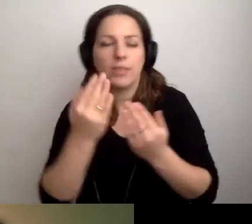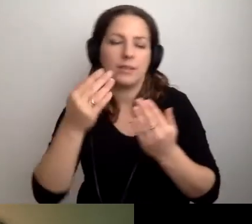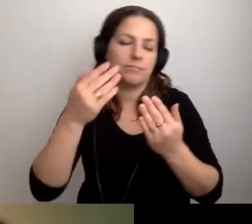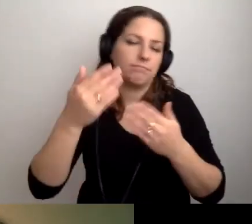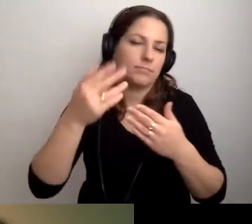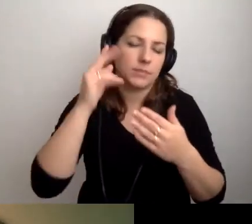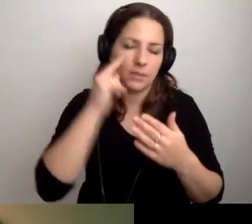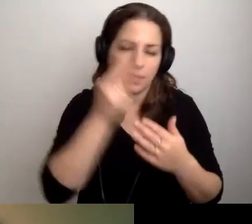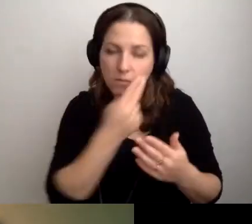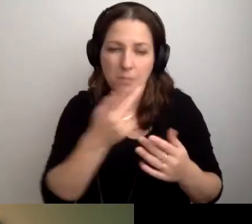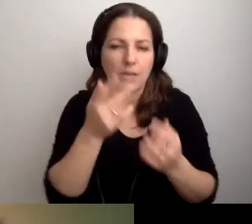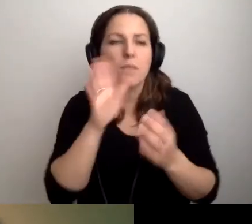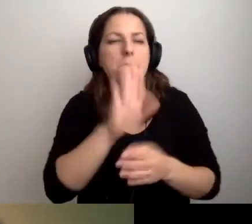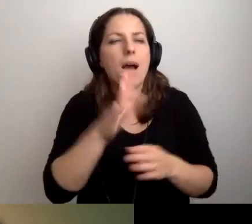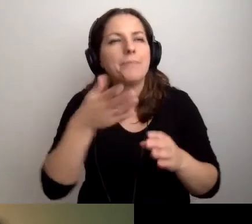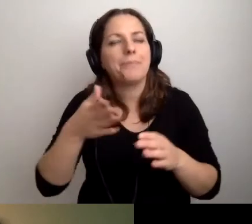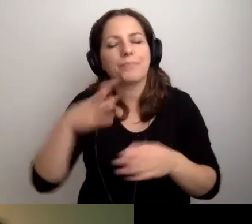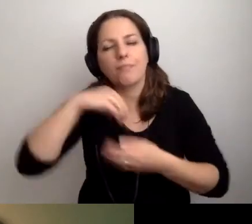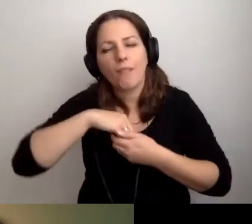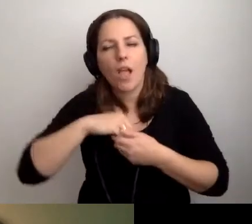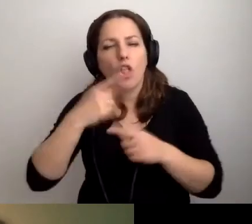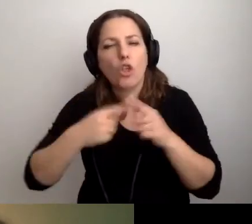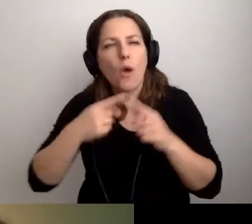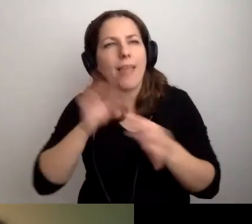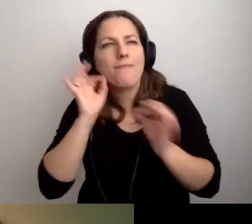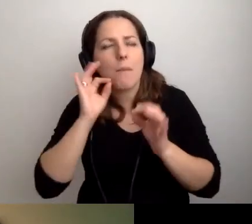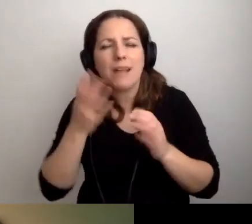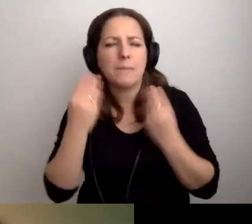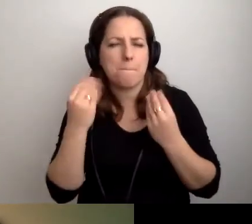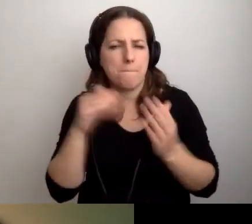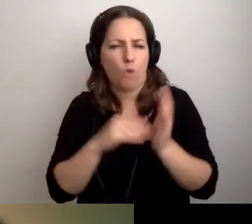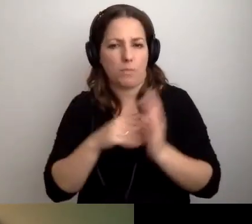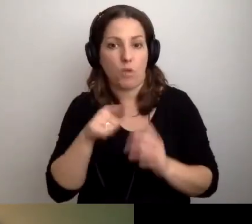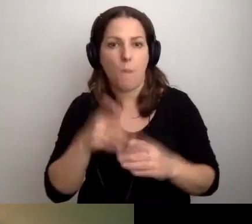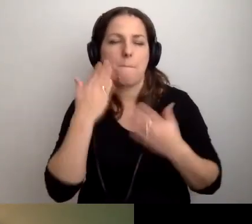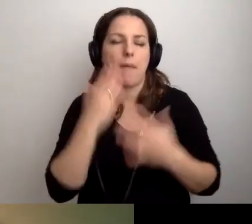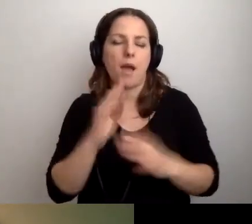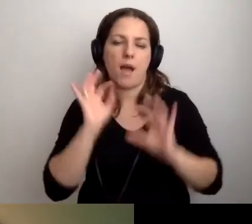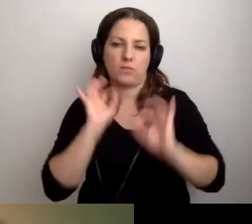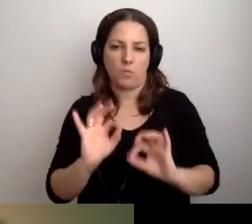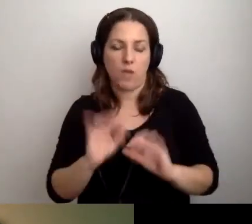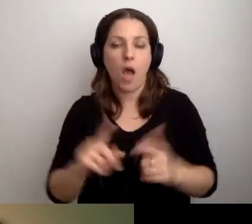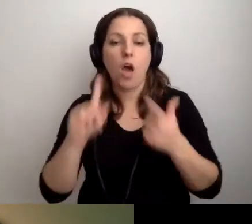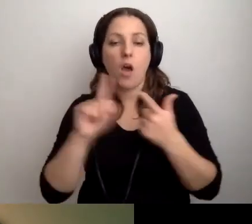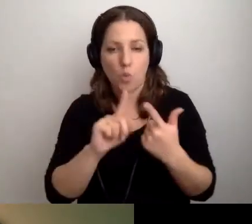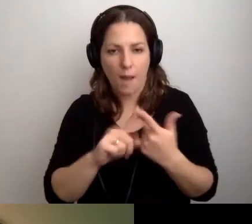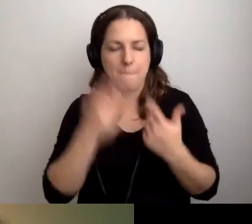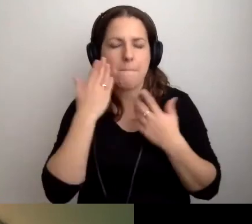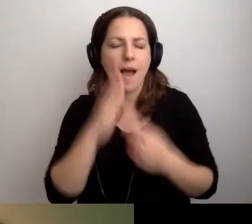Żeby miały niezbędne informacje. To będzie bardzo dobrze. Druga rzecz ważna.